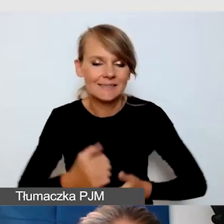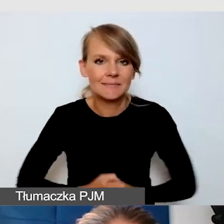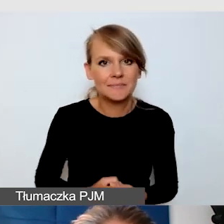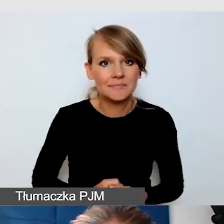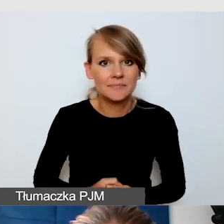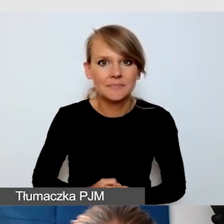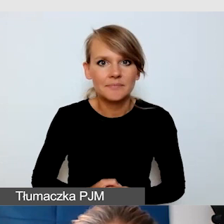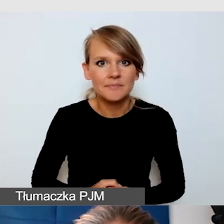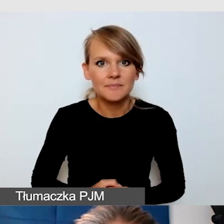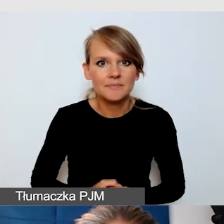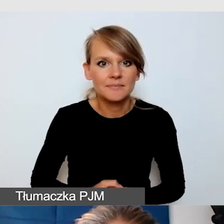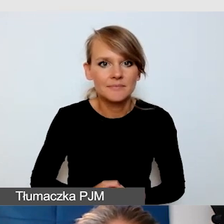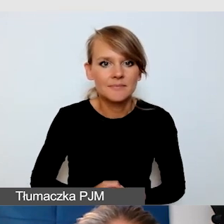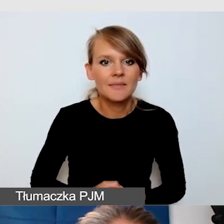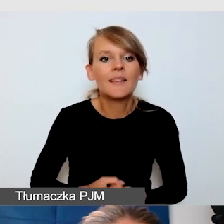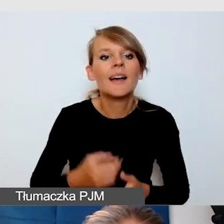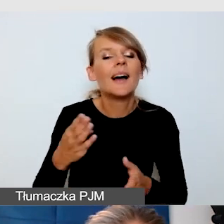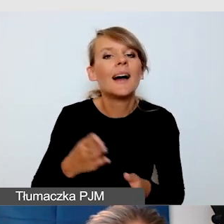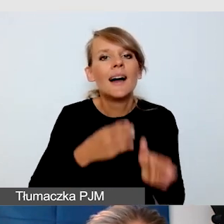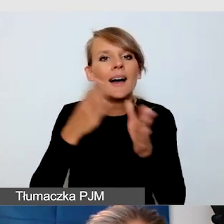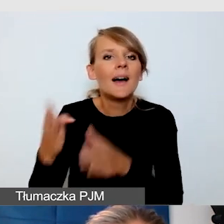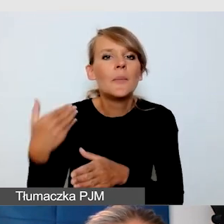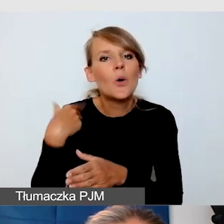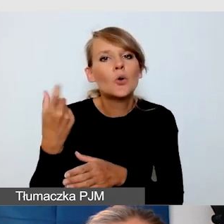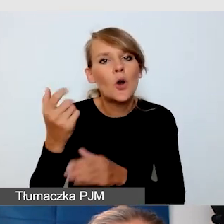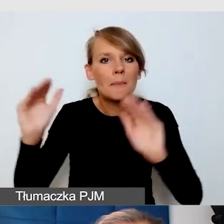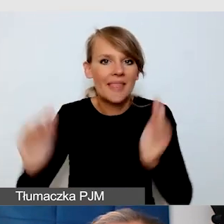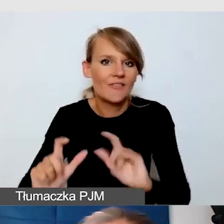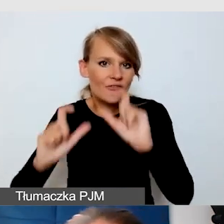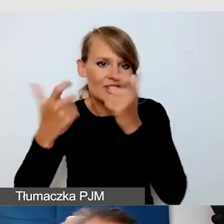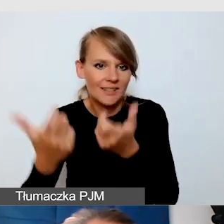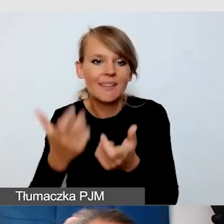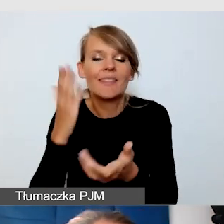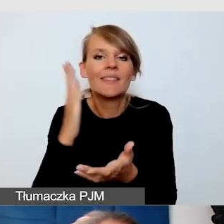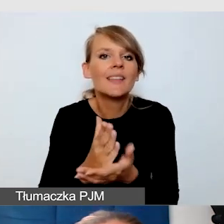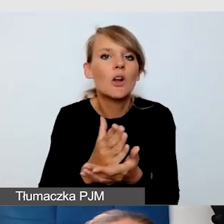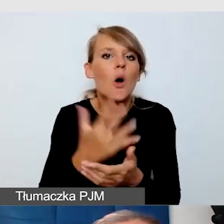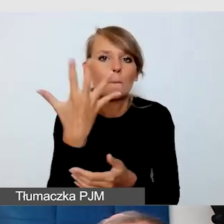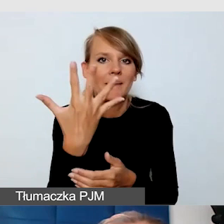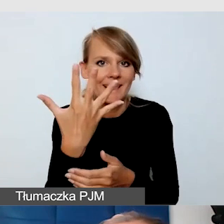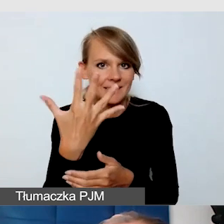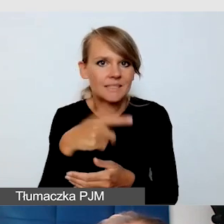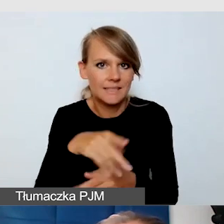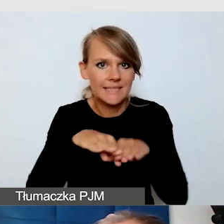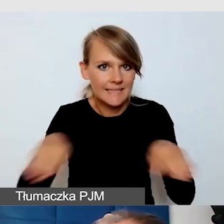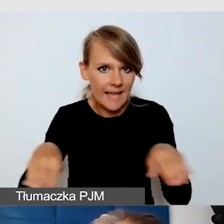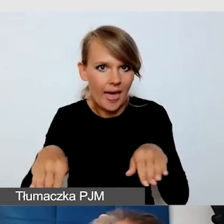Na trochę mniejszym wydarzeniu, nie z 11 scenami, ale z 5, wspólnie z osobą niewidomą, której powiedziałam,